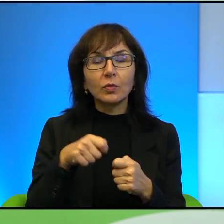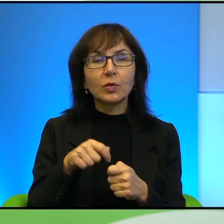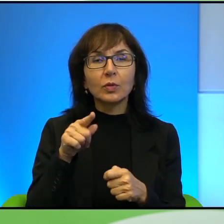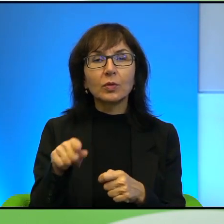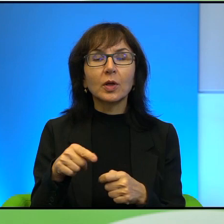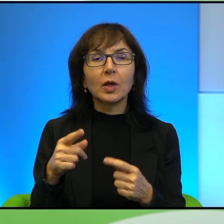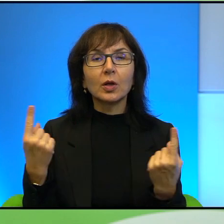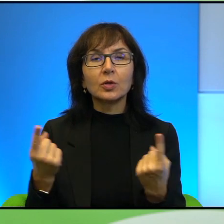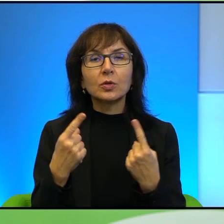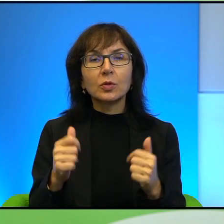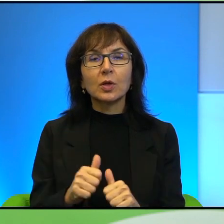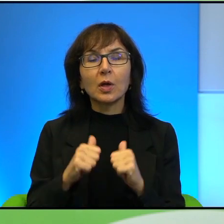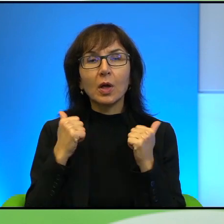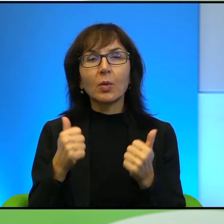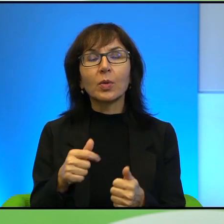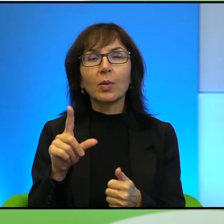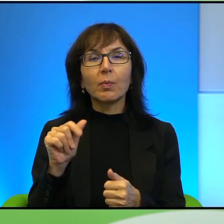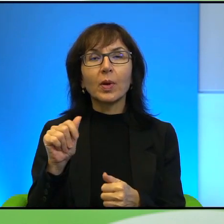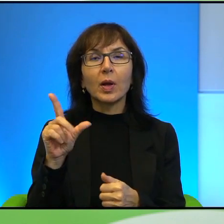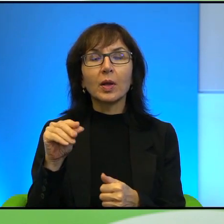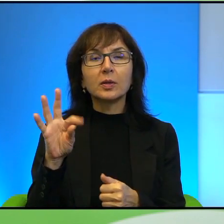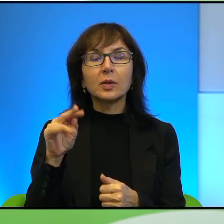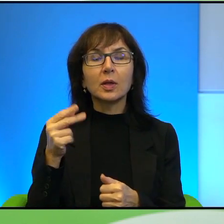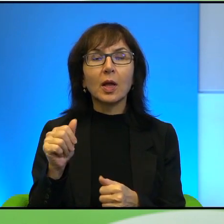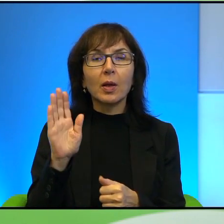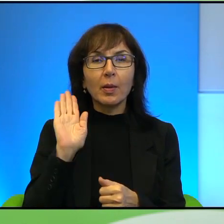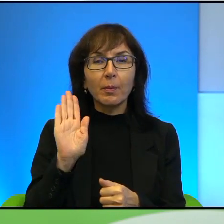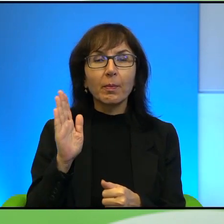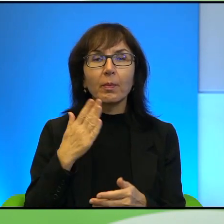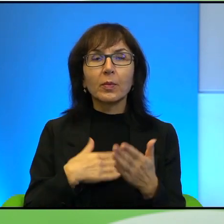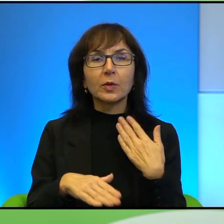tak żeby Palestyńczycy byli w jakiś sposób usatysfakcjonowani również.